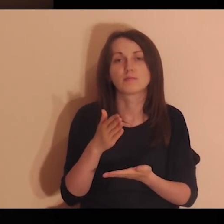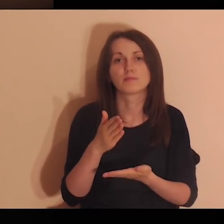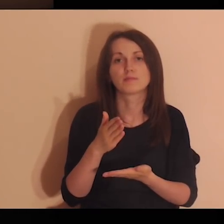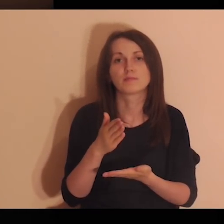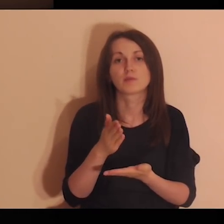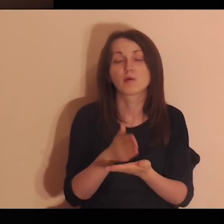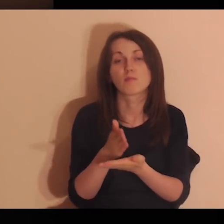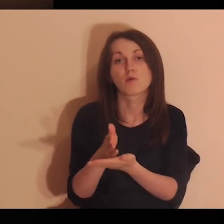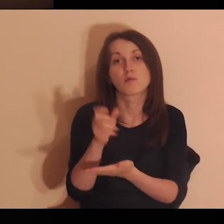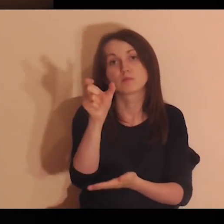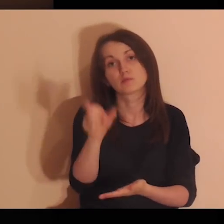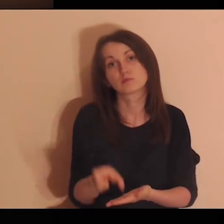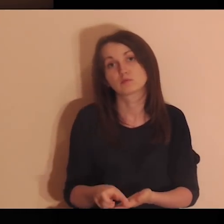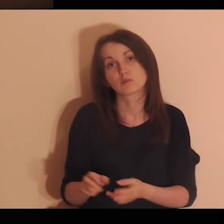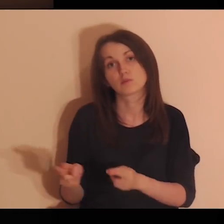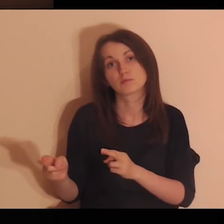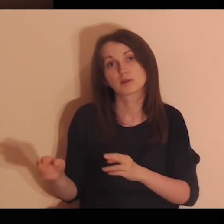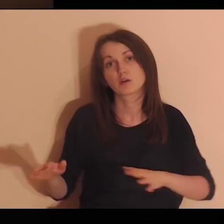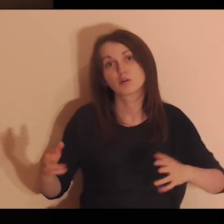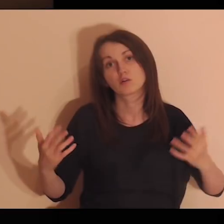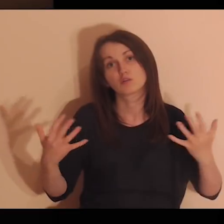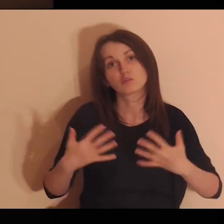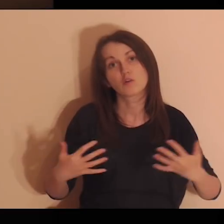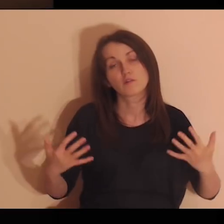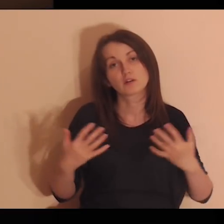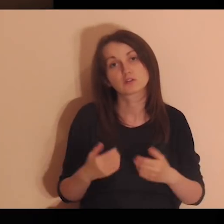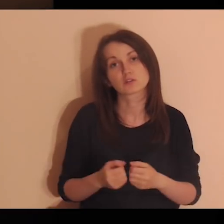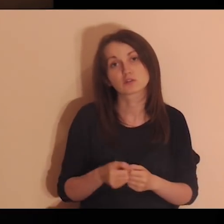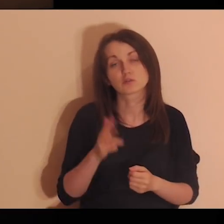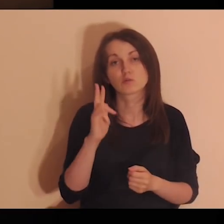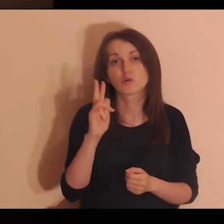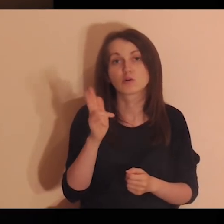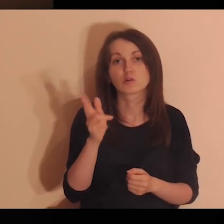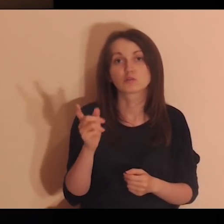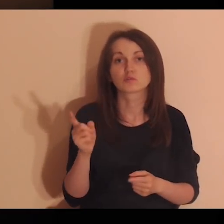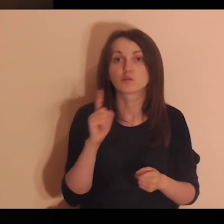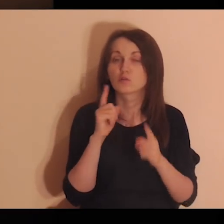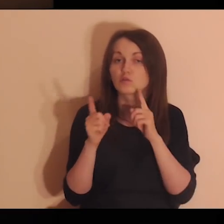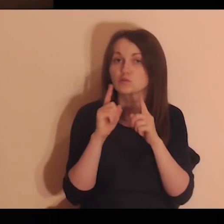Kto ci wtedy towarzyszył? Z kim rozmawiałeś wtedy?